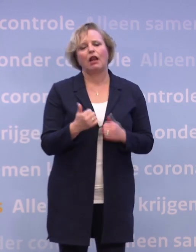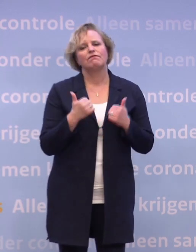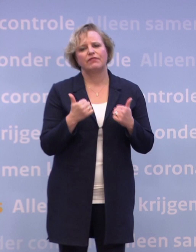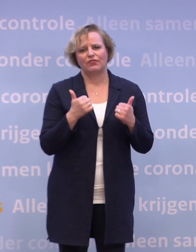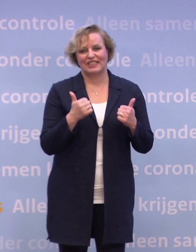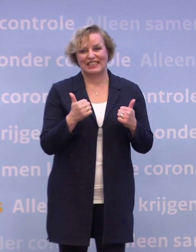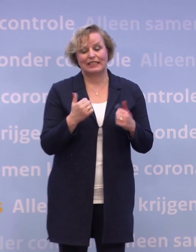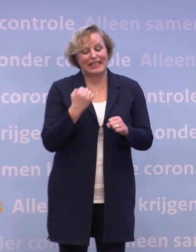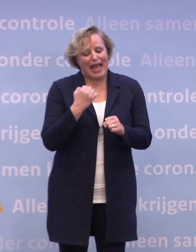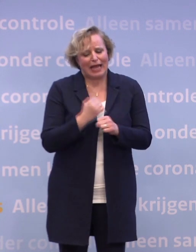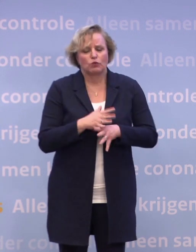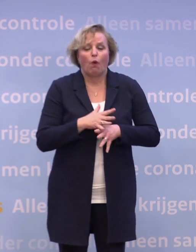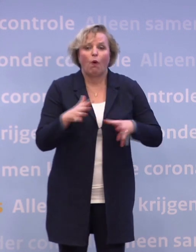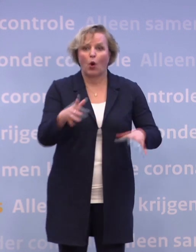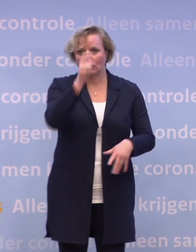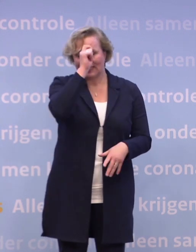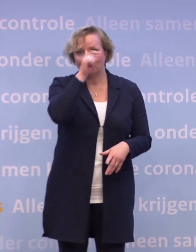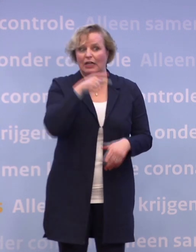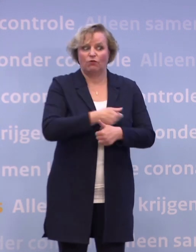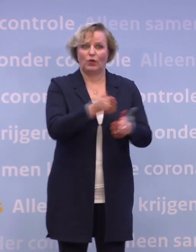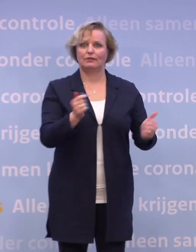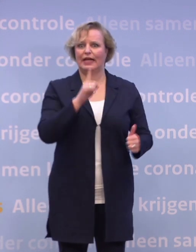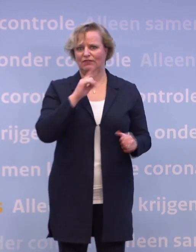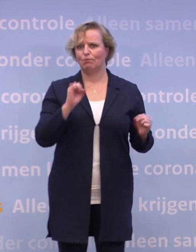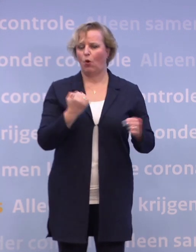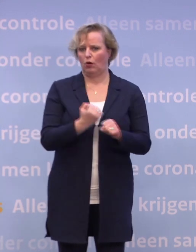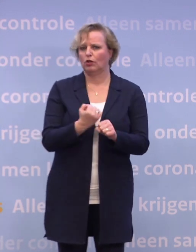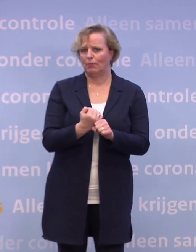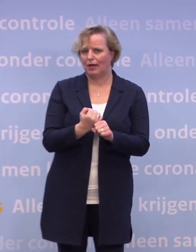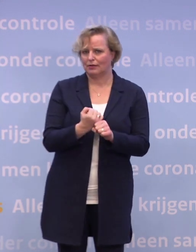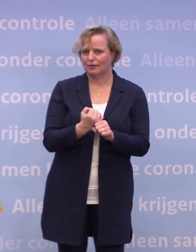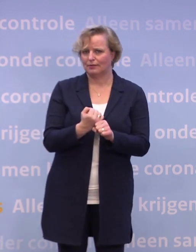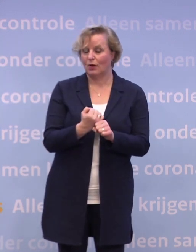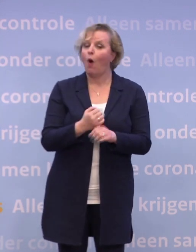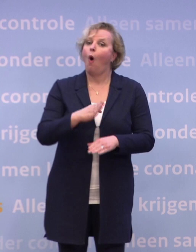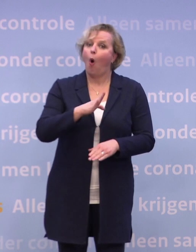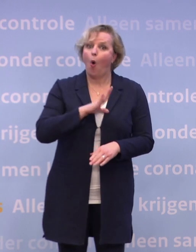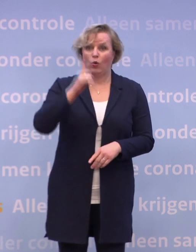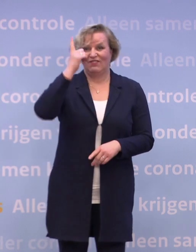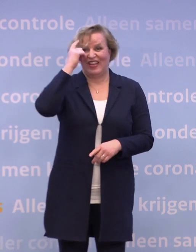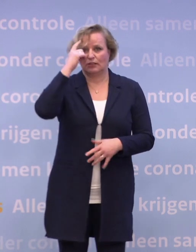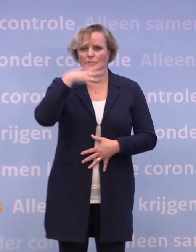Een diepe buiging voor iedereen die dat mogelijk maakt. En natuurlijk een diepe buiging voor de wetenschap.